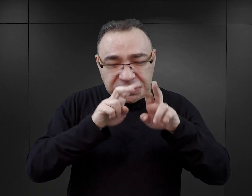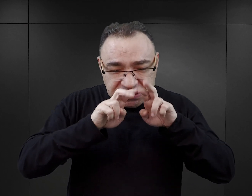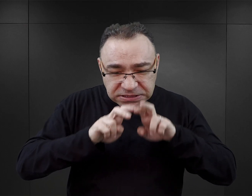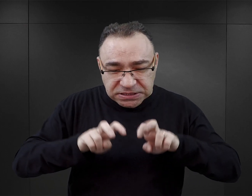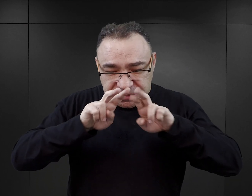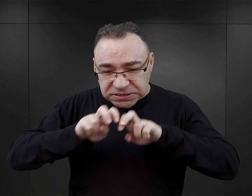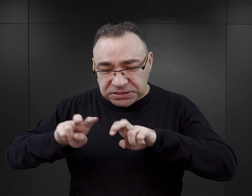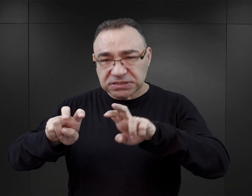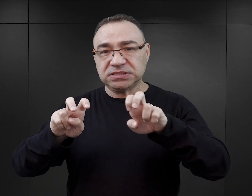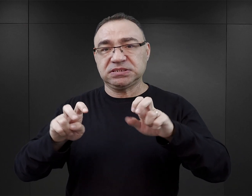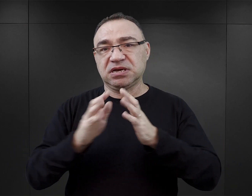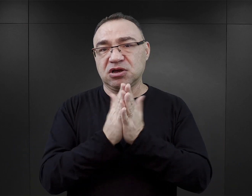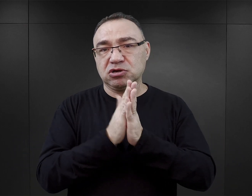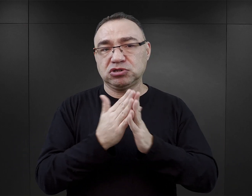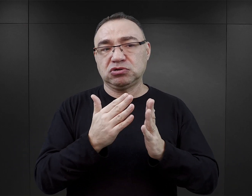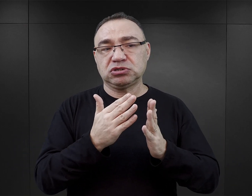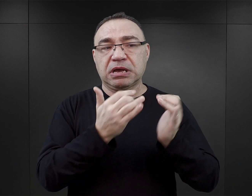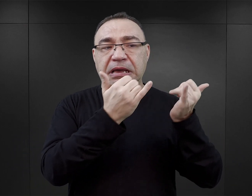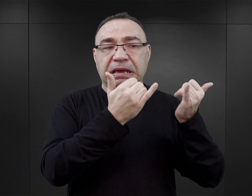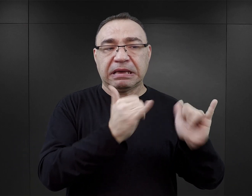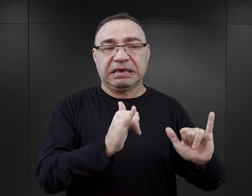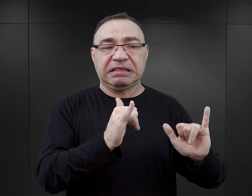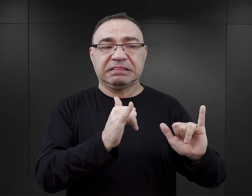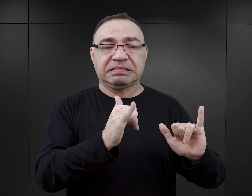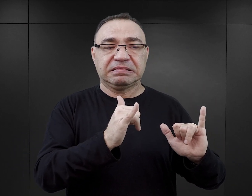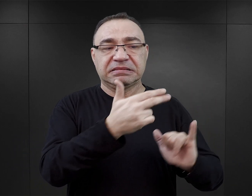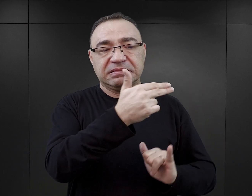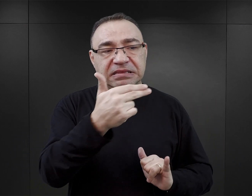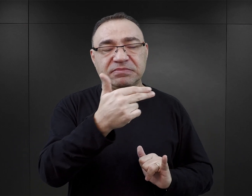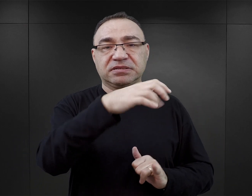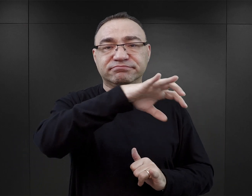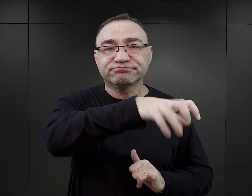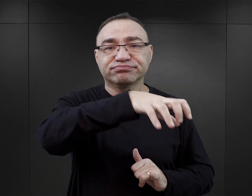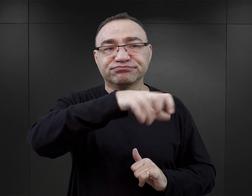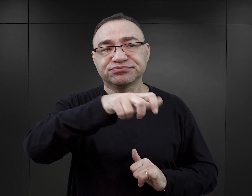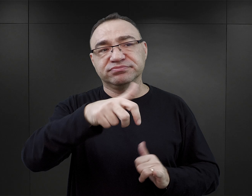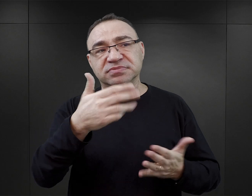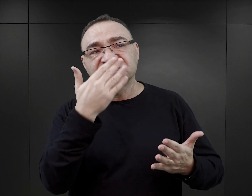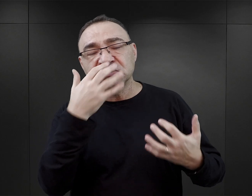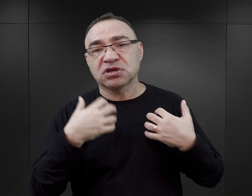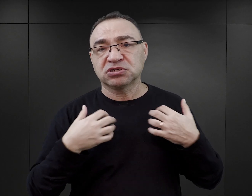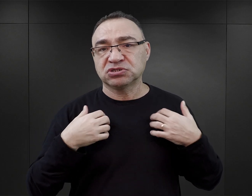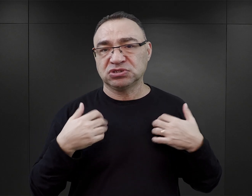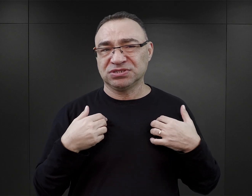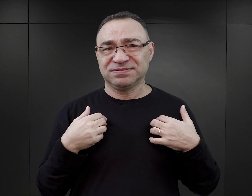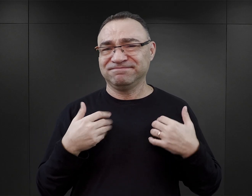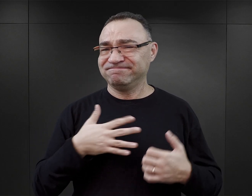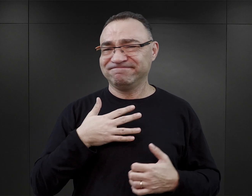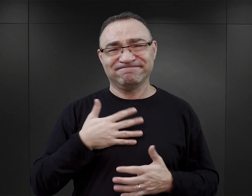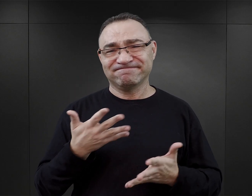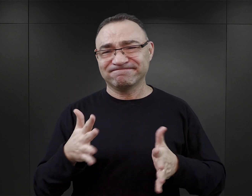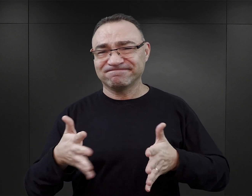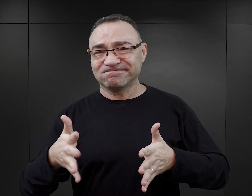Tym bardziej że jeżeli każda z nich odnosi się do innego aspektu istnienia obozu i życia więźniów w obozie.